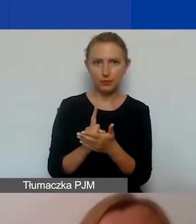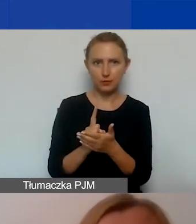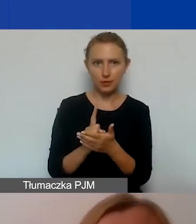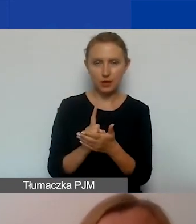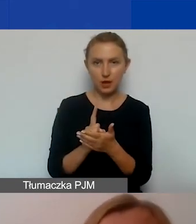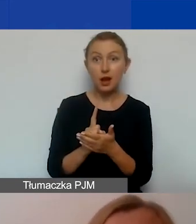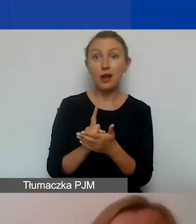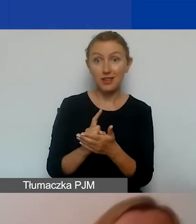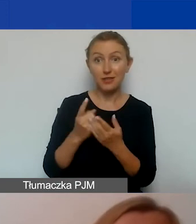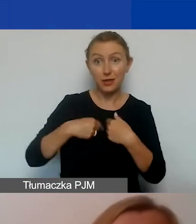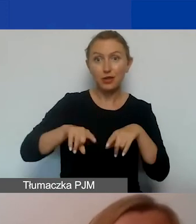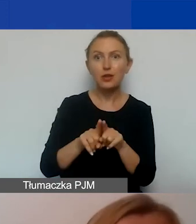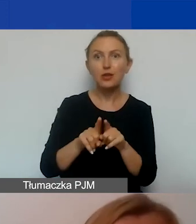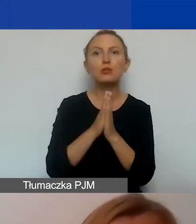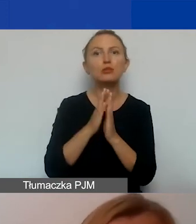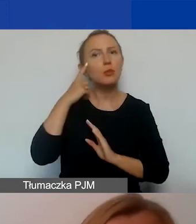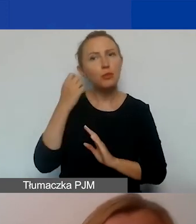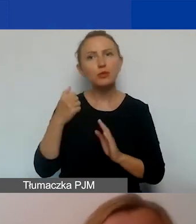Pamiętajcie o wątkach związanych z dostępnością,